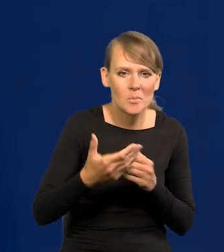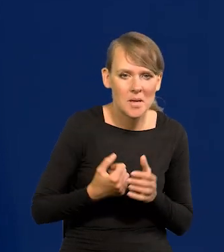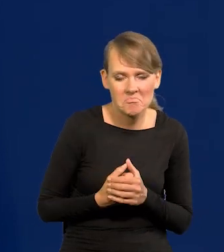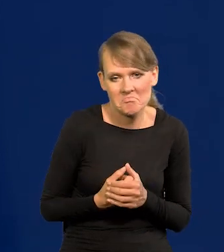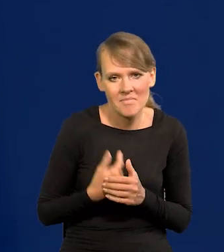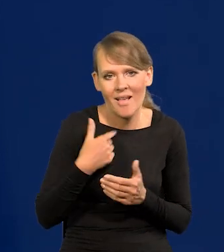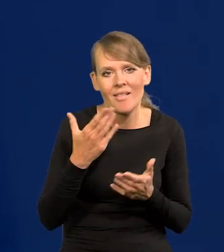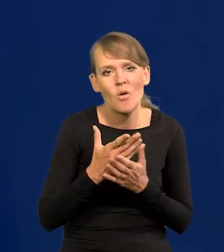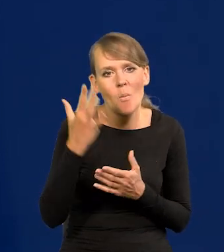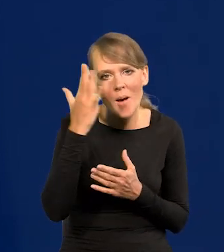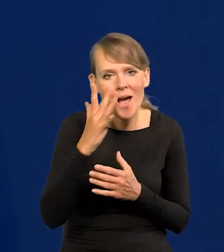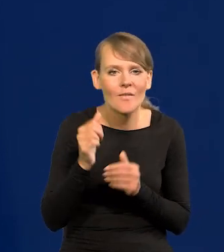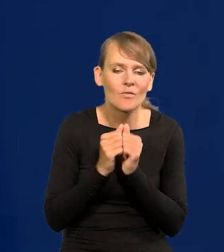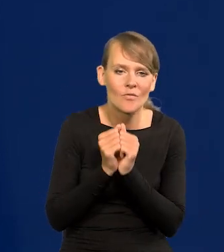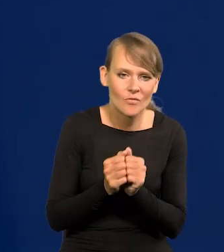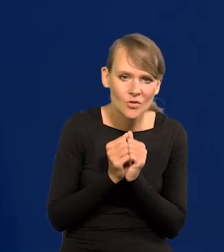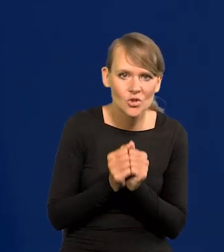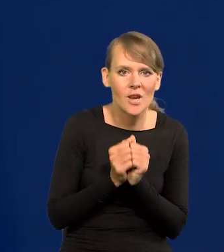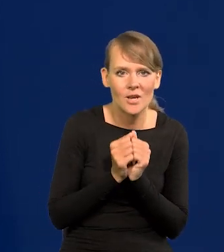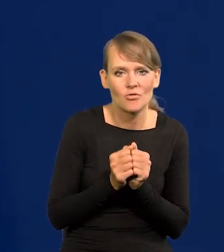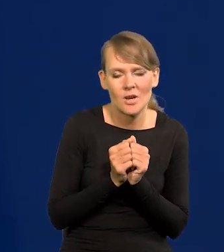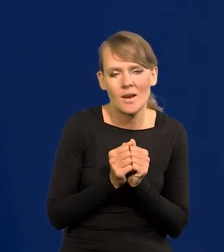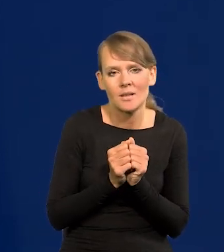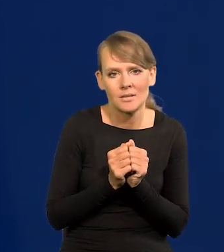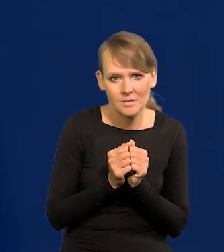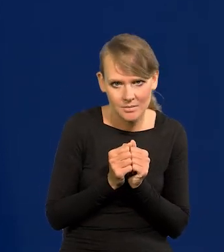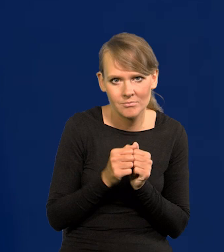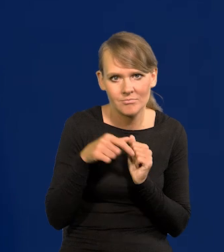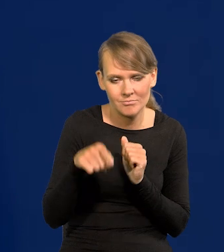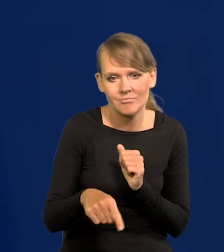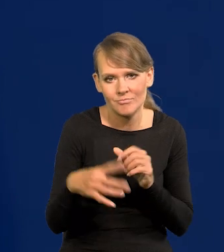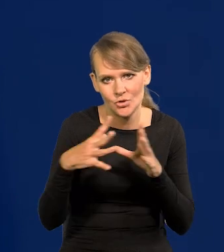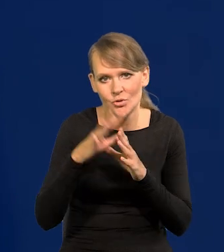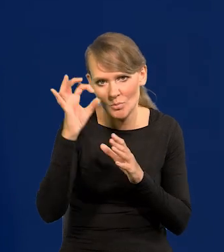Ja tylko marzę o tym, żeby we wrześniu była zdecydowanie jednocyfrowa